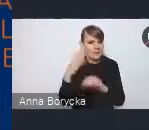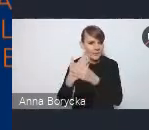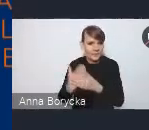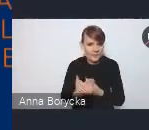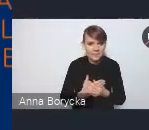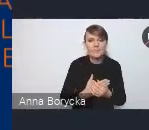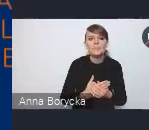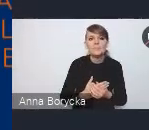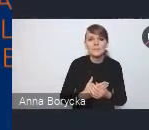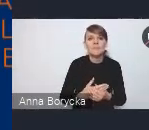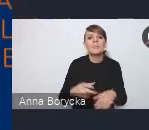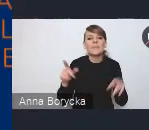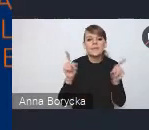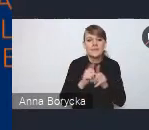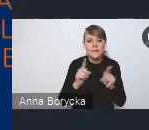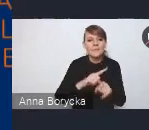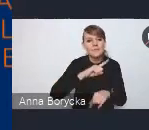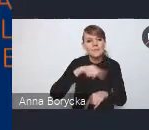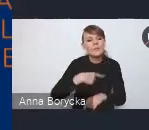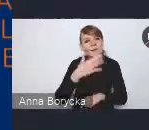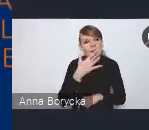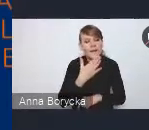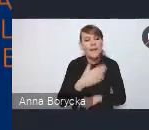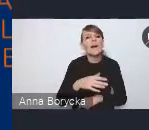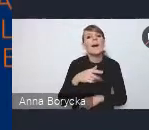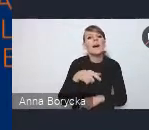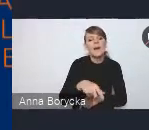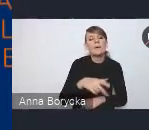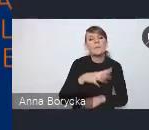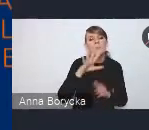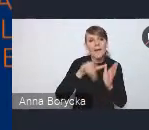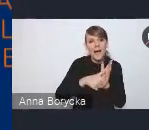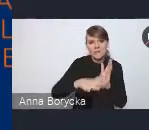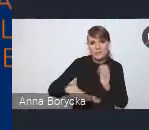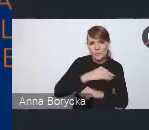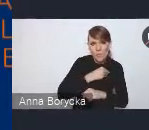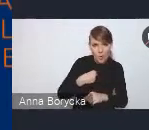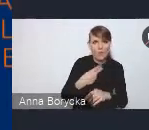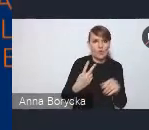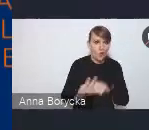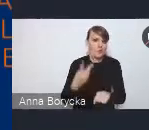oraz na tym, aby polskie miasta były miastami dostępnymi i otwartymi dla każdego,